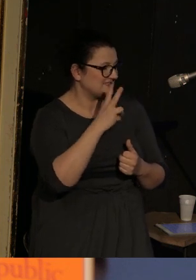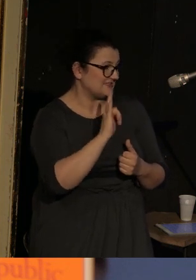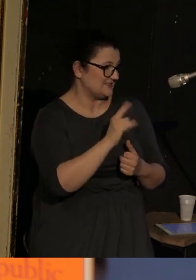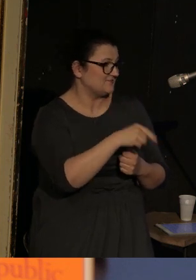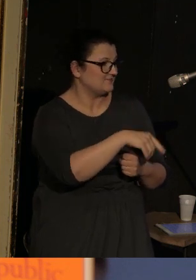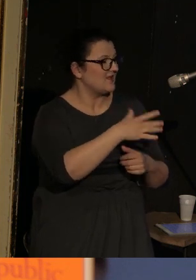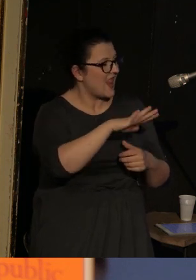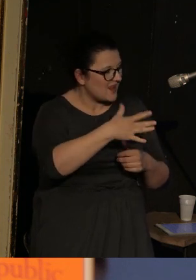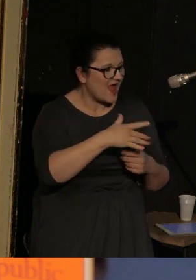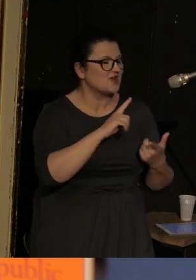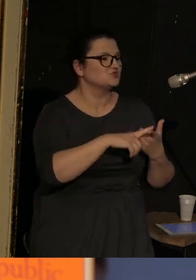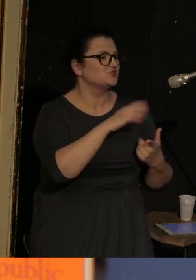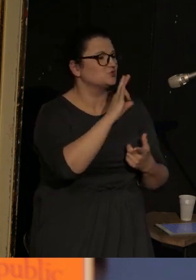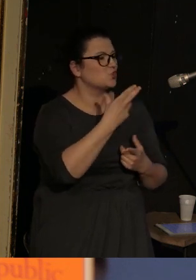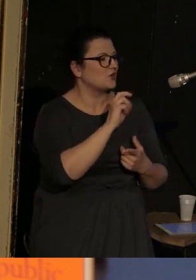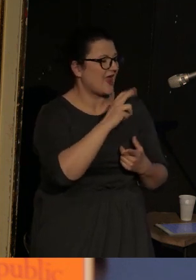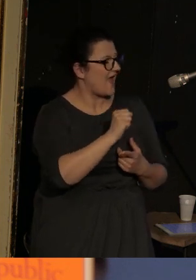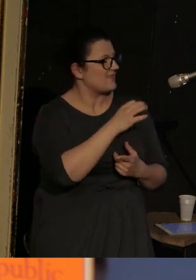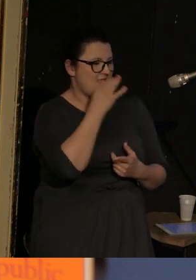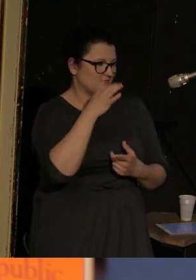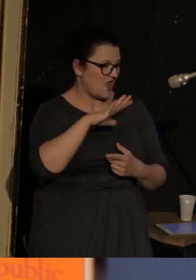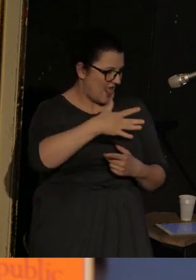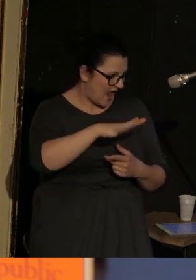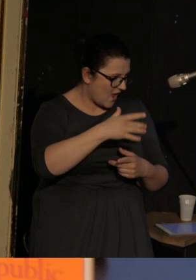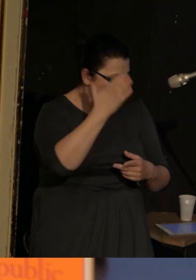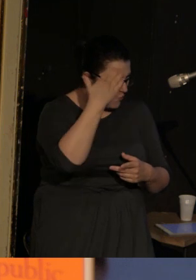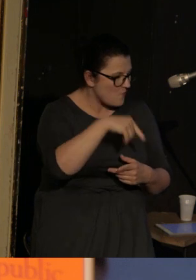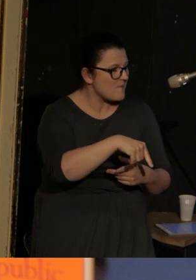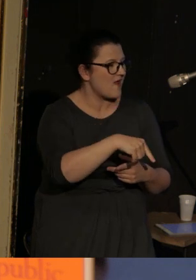Sonia, najlepsza lalkarka w mieście, w Vasence,